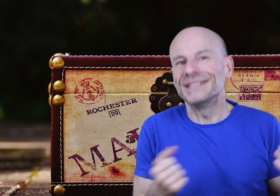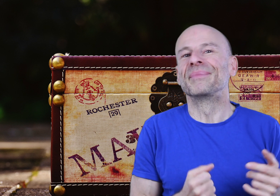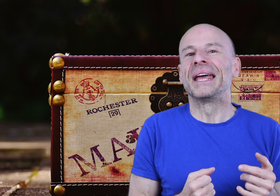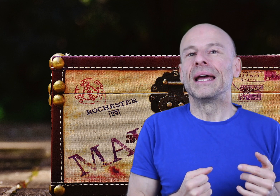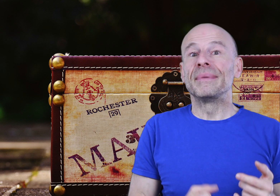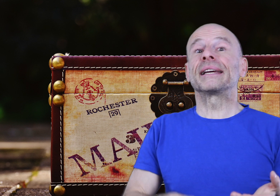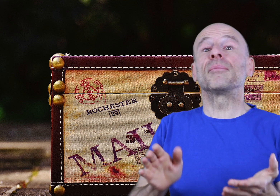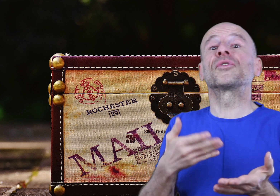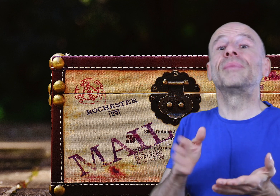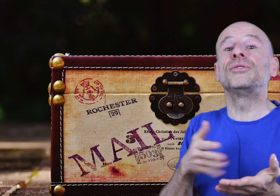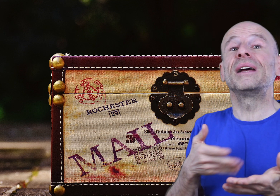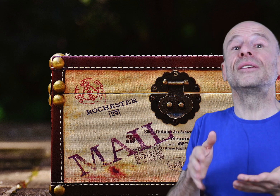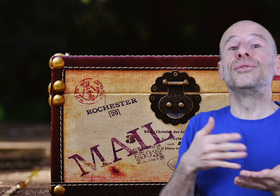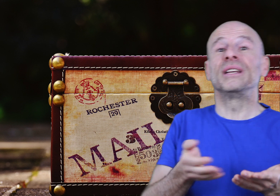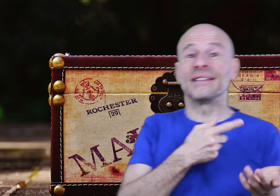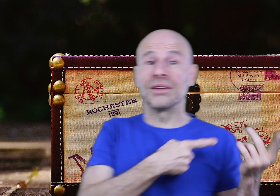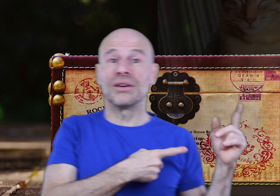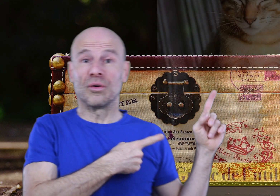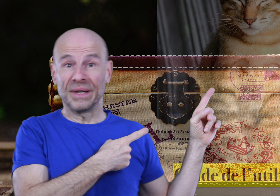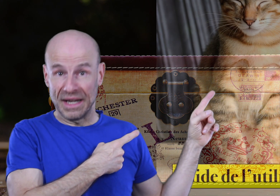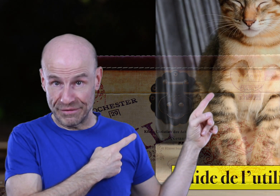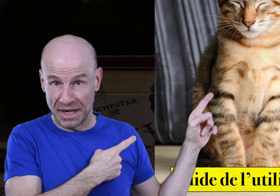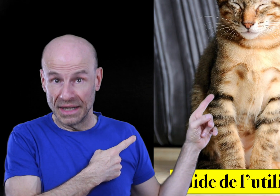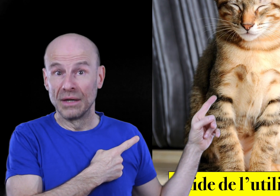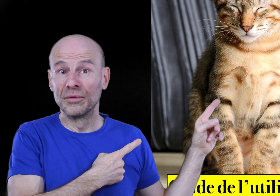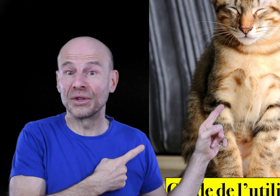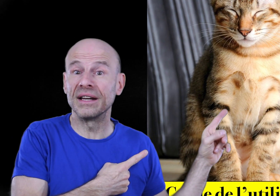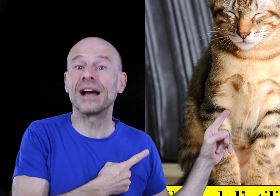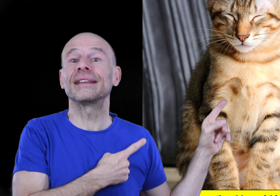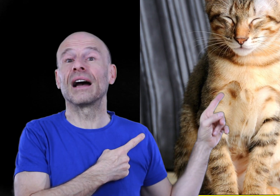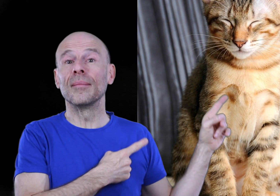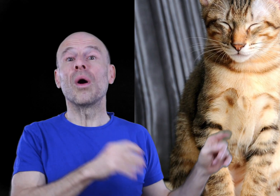dit mais également son manuel de l’utilisateur en PDF qu’il vous faudra lire intégralement